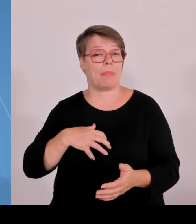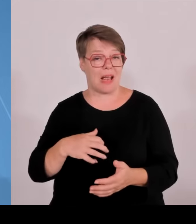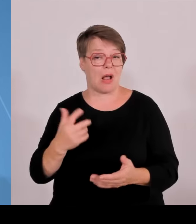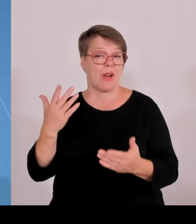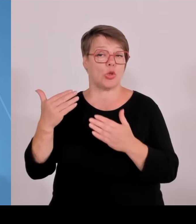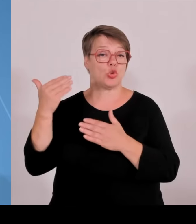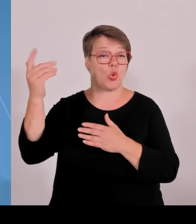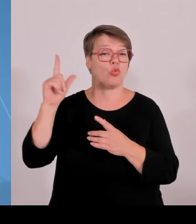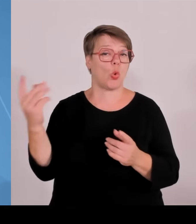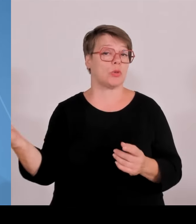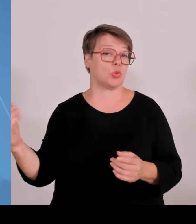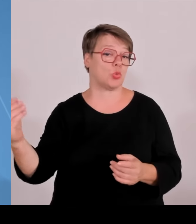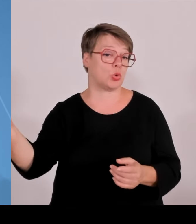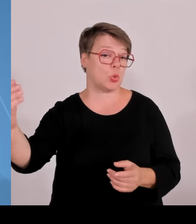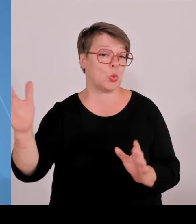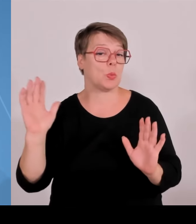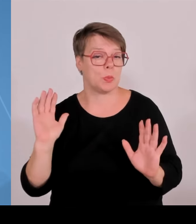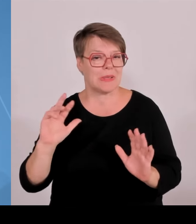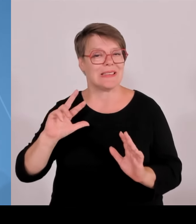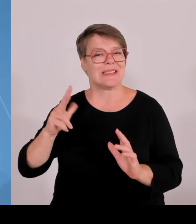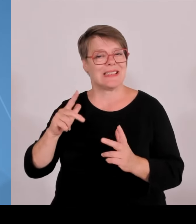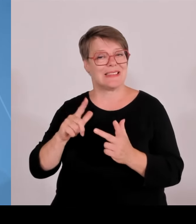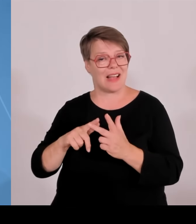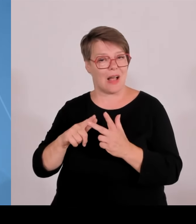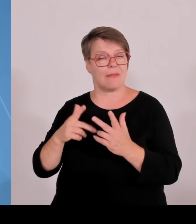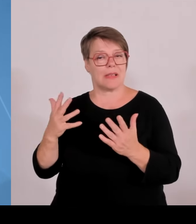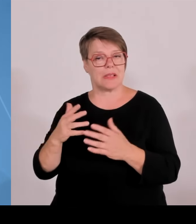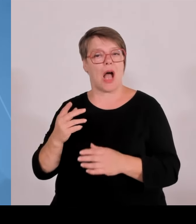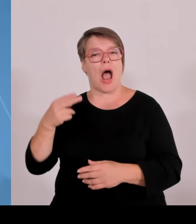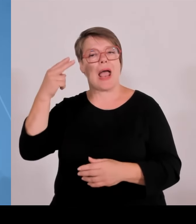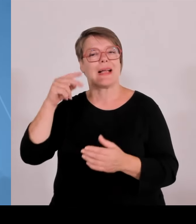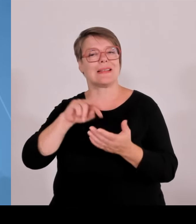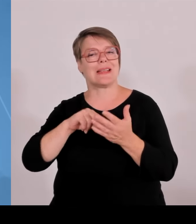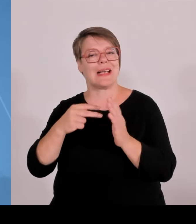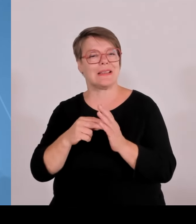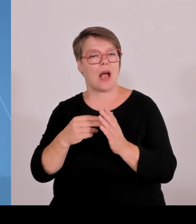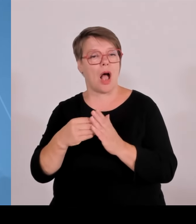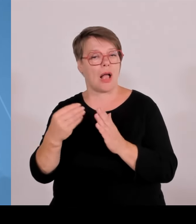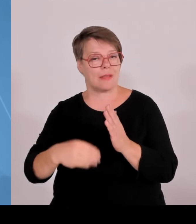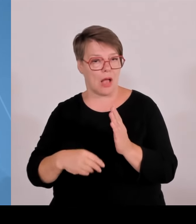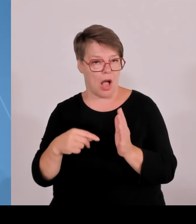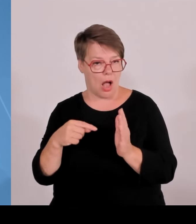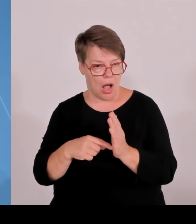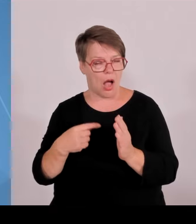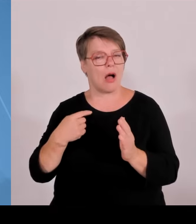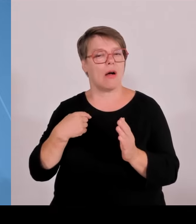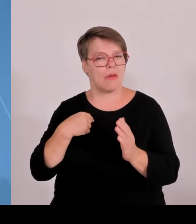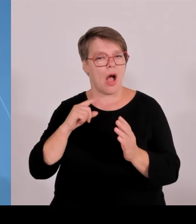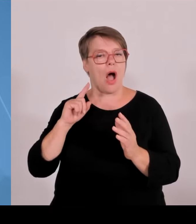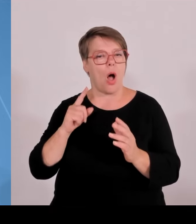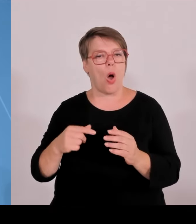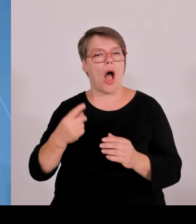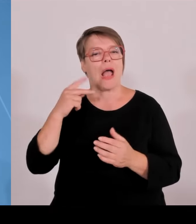Hochschulen haben daran natürlich einen nennenswerten Anteil Unternehmertum auch hier in dieser Pressekonferenz mal gesagt. Die Unternehmertum ist das